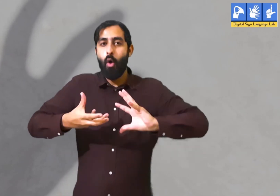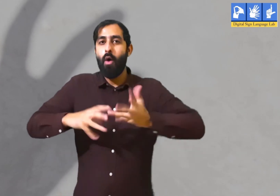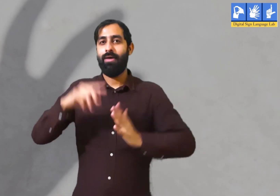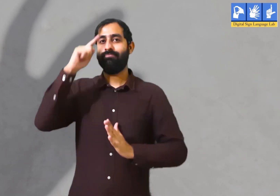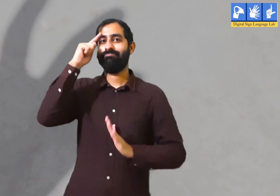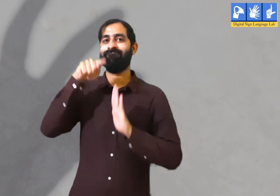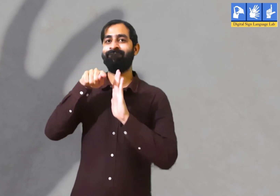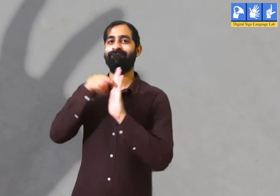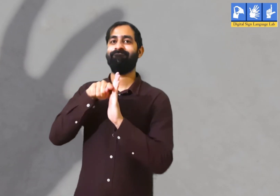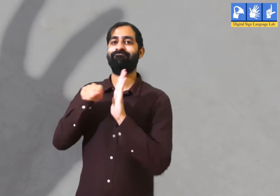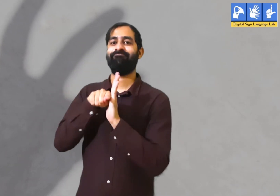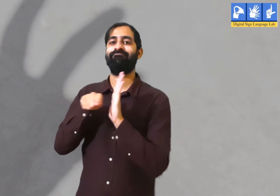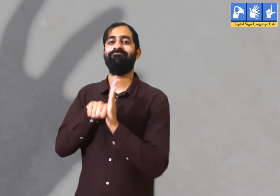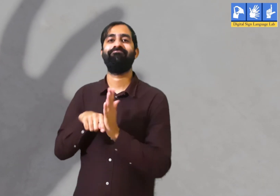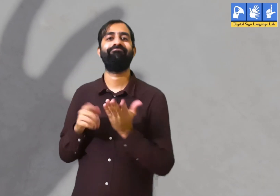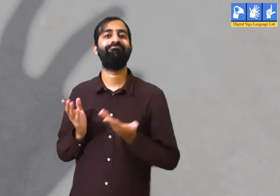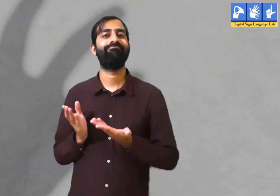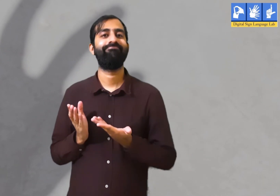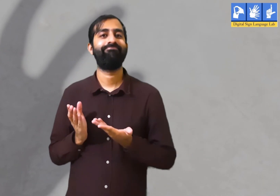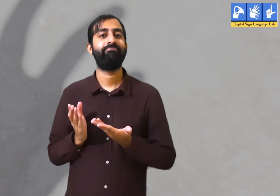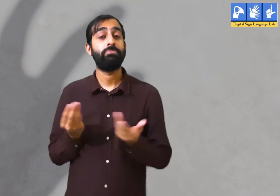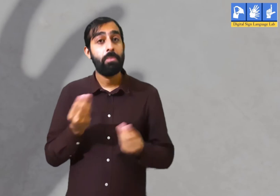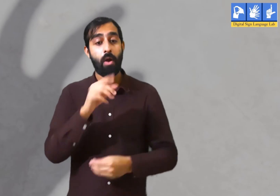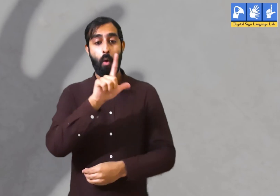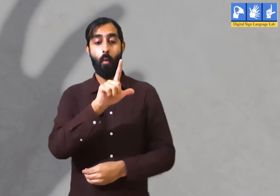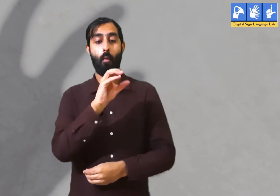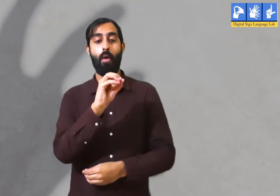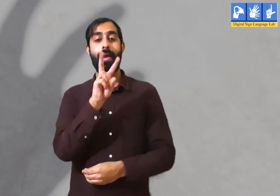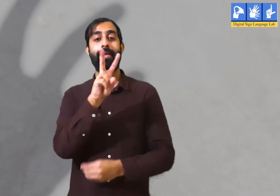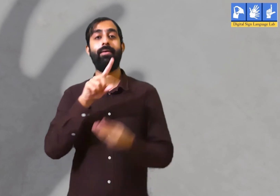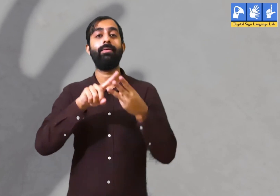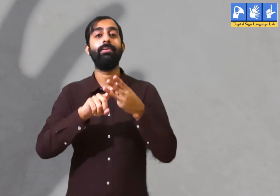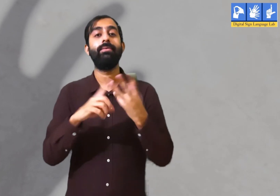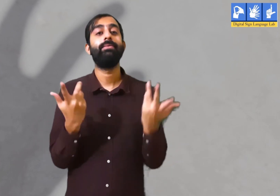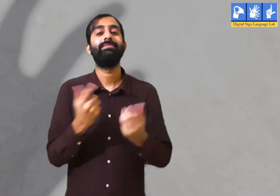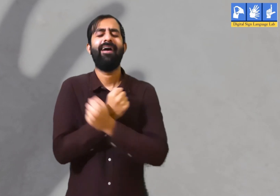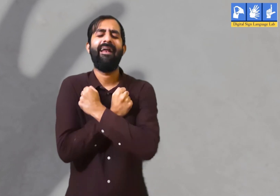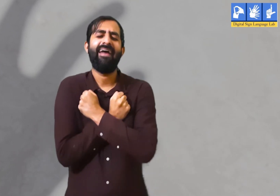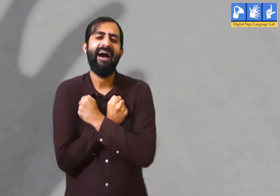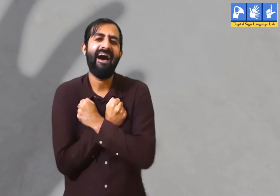तो इससे व्यक्ति स्वयं के अंदर नकारात्मक विचार लाता हैं। प्रेम